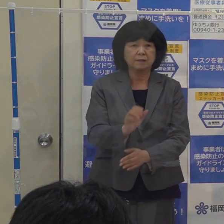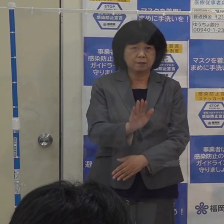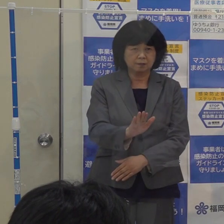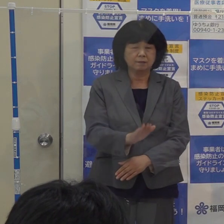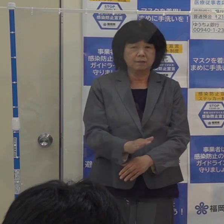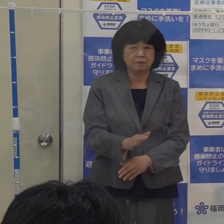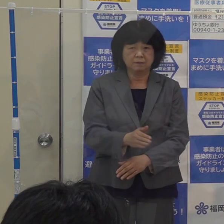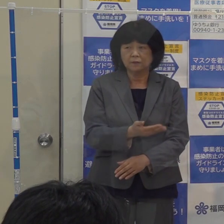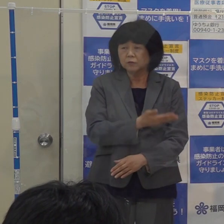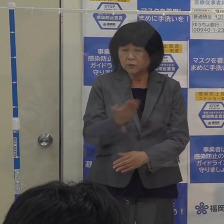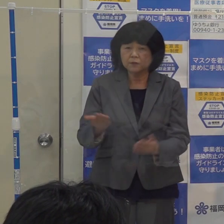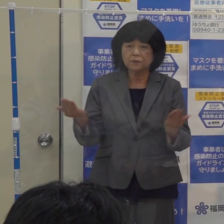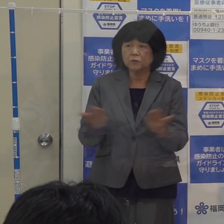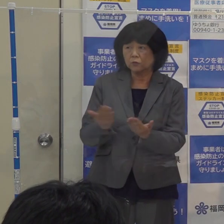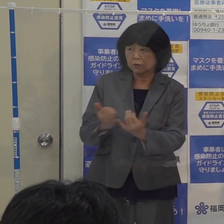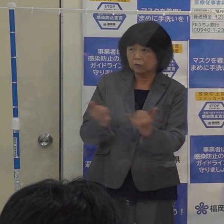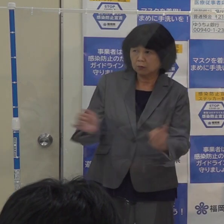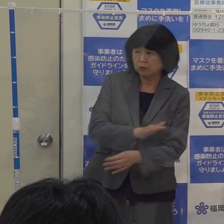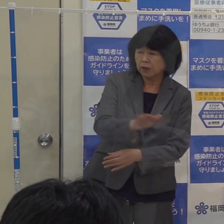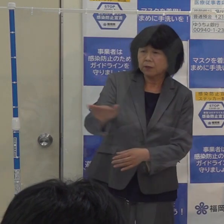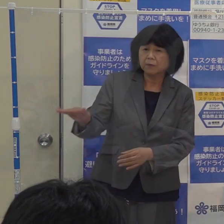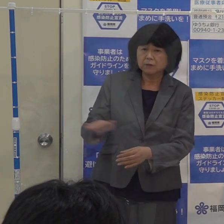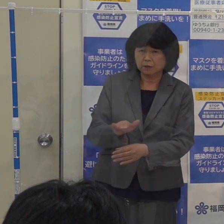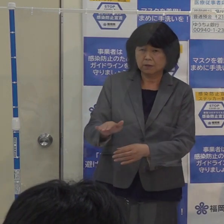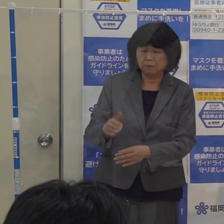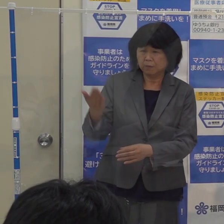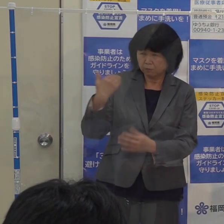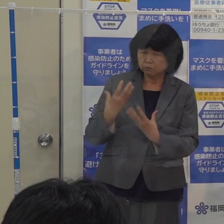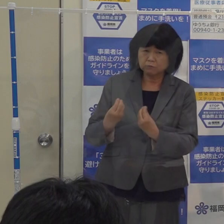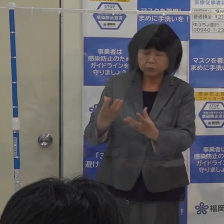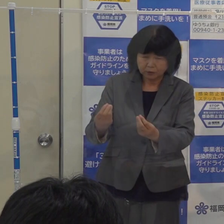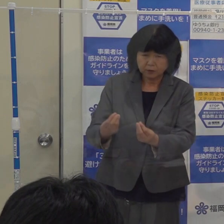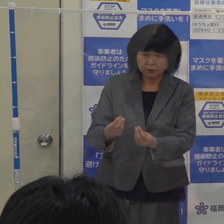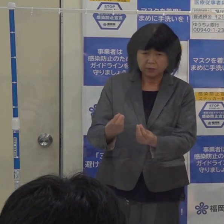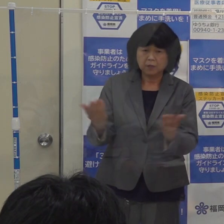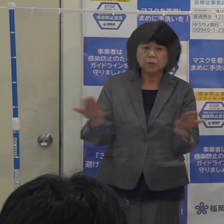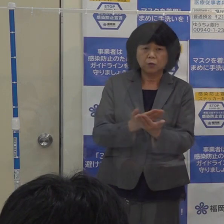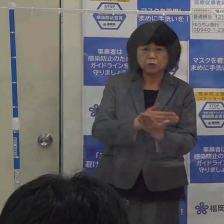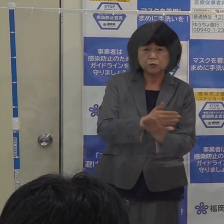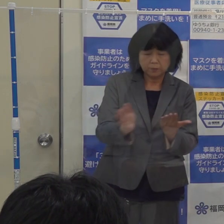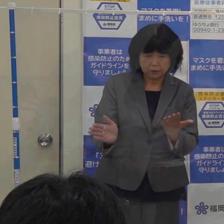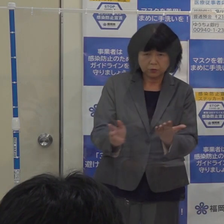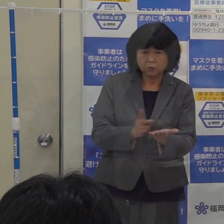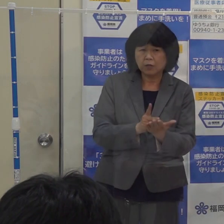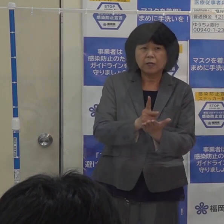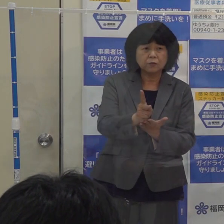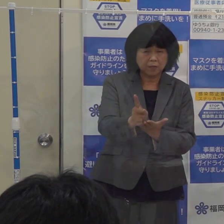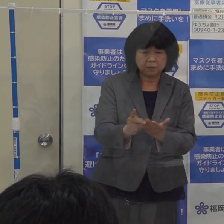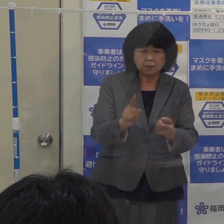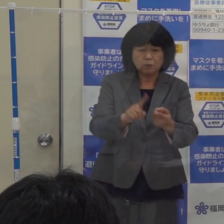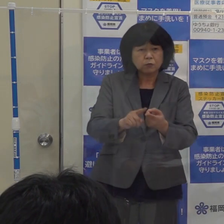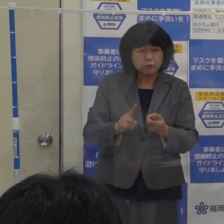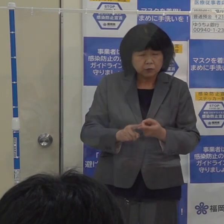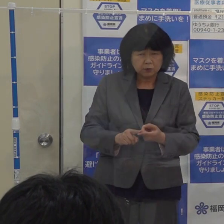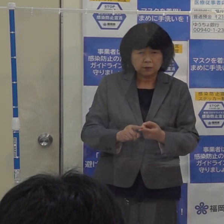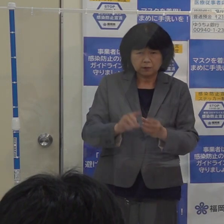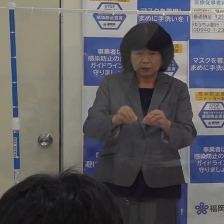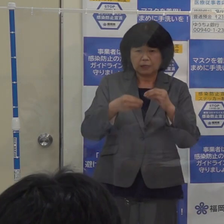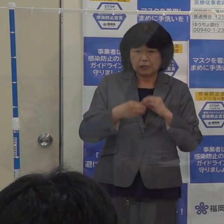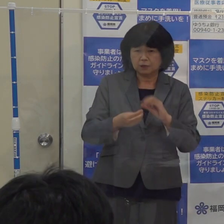事業者の方々には 前から言っておりますようにそれぞれの業種別ガイドラインに基づいて 感染防止対策を講じていただき